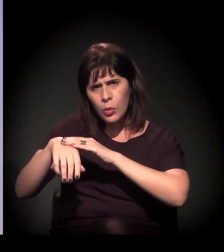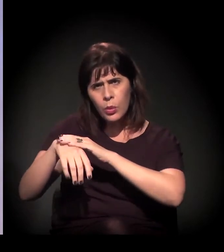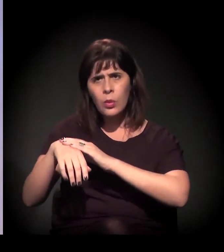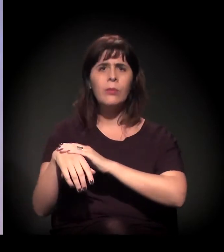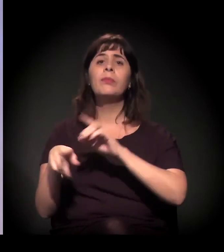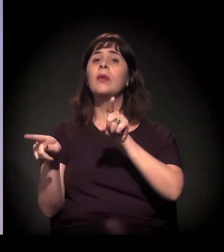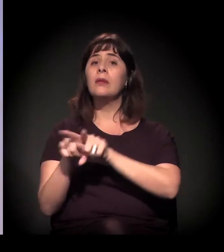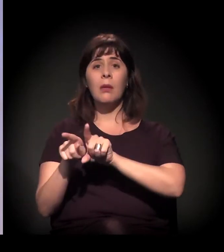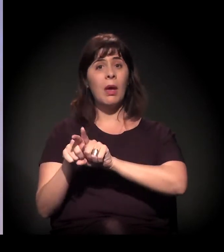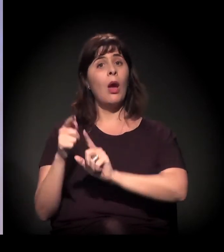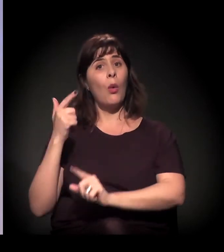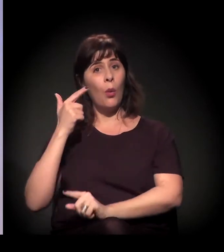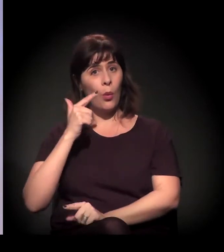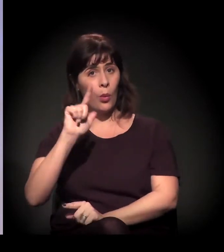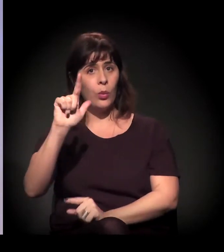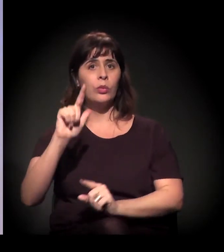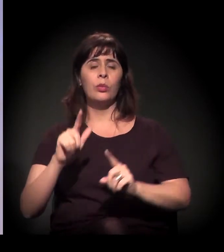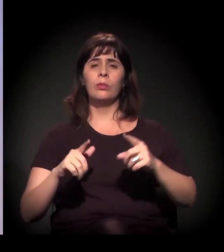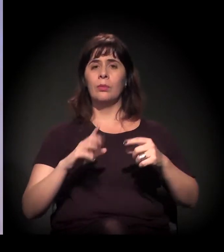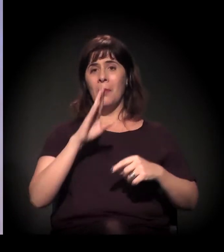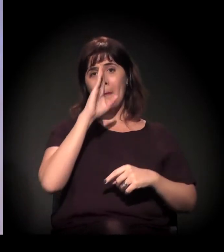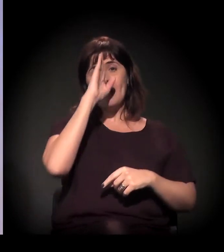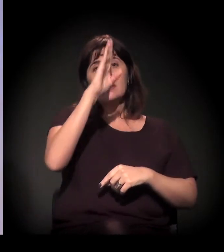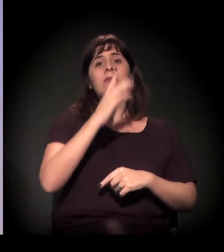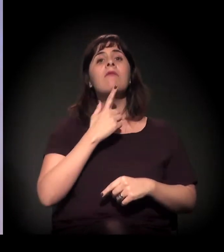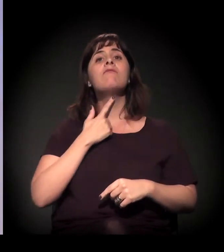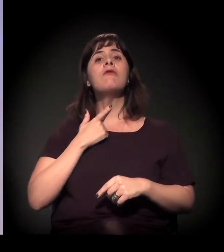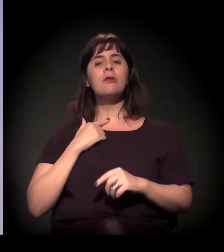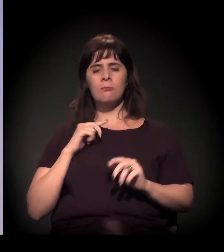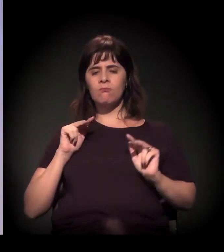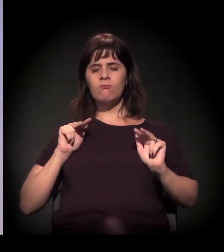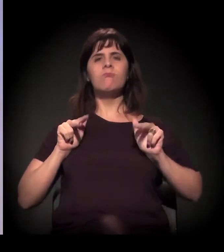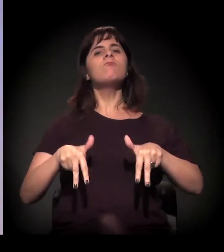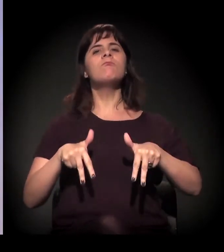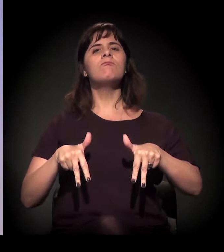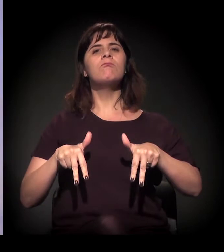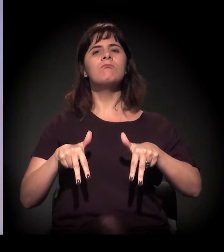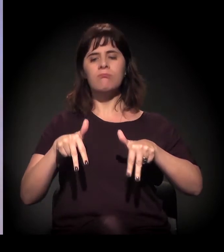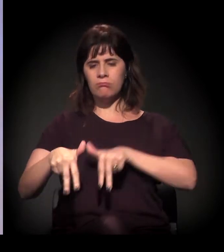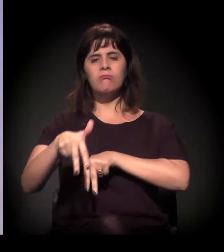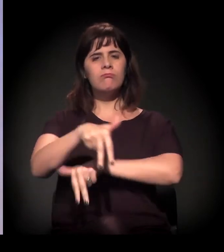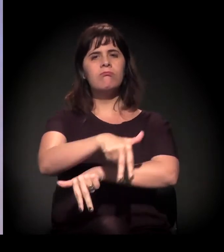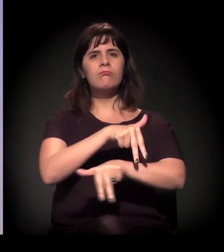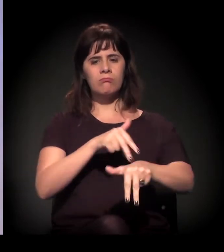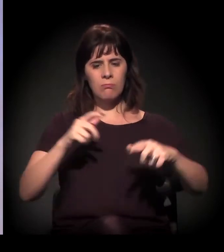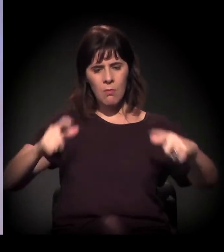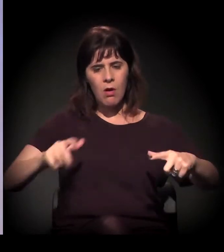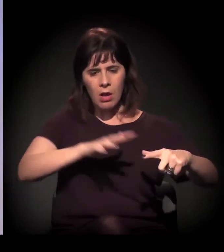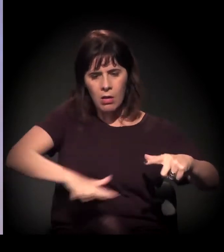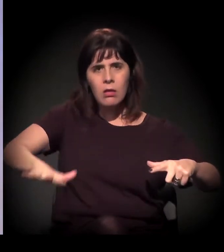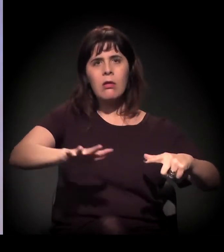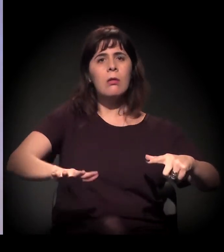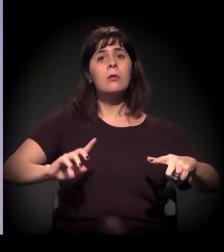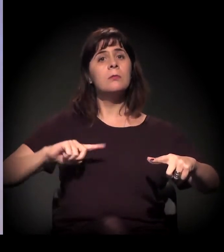ou seja, a gente está no território para poder denunciar o que vai acontecer, para poder se opor a esse processo.